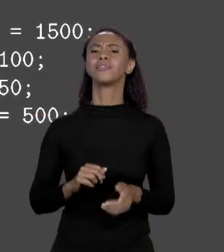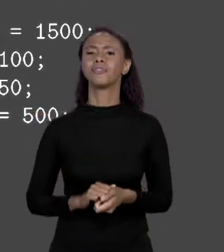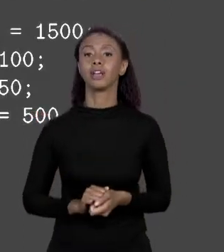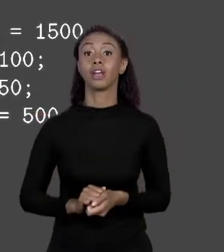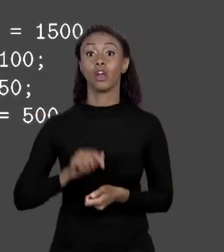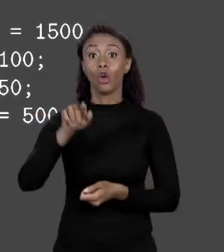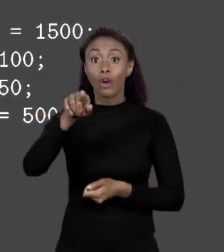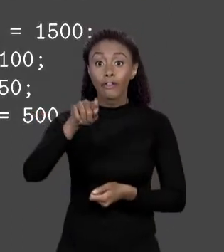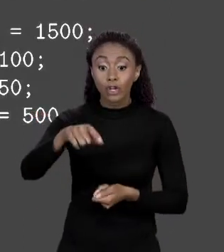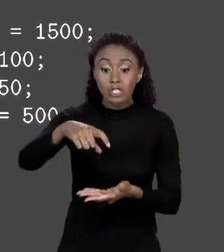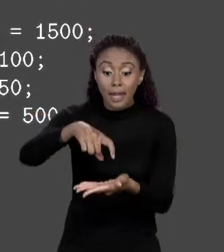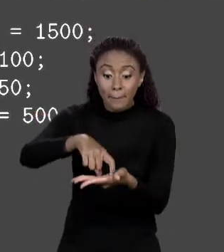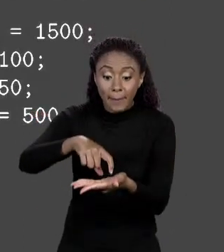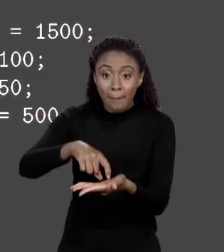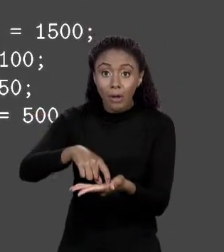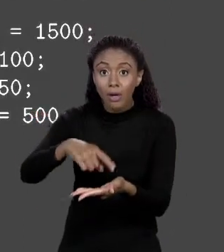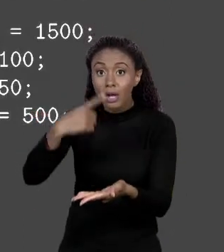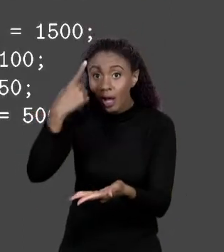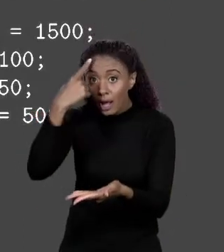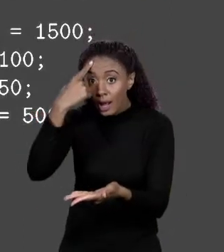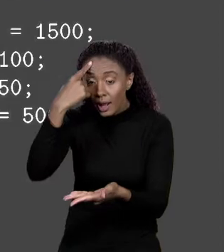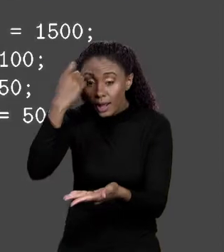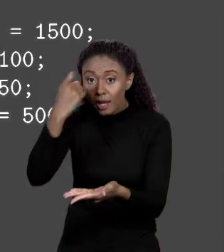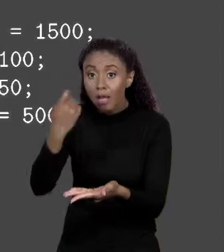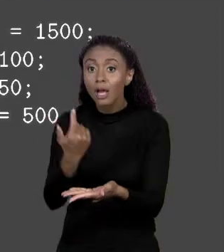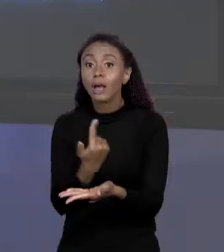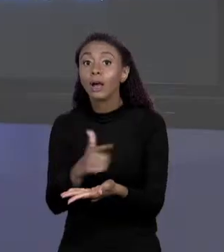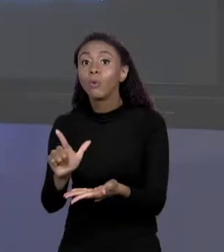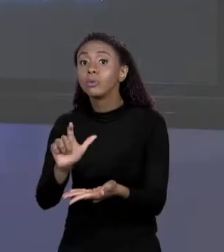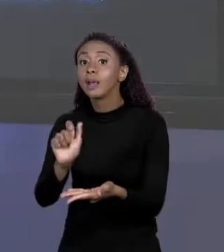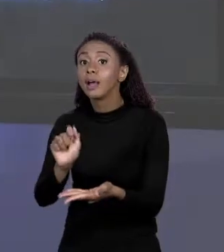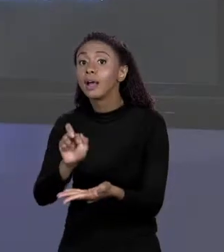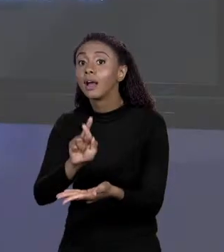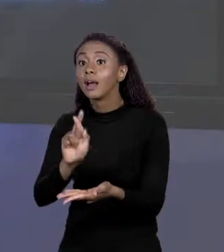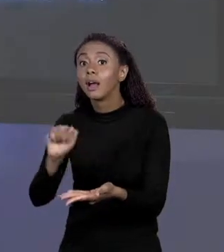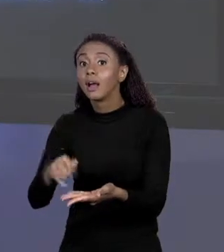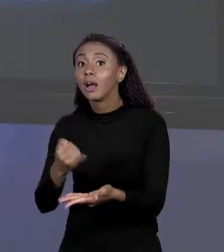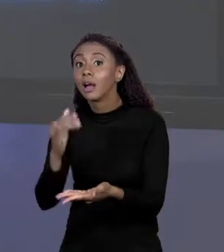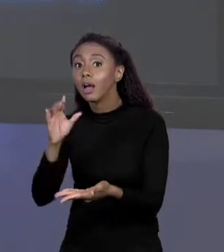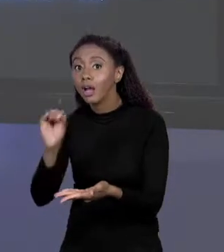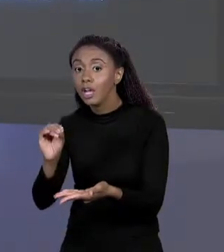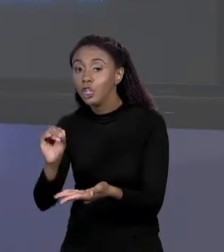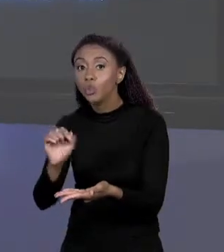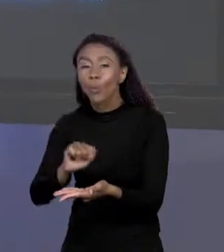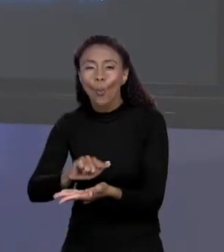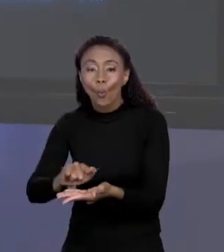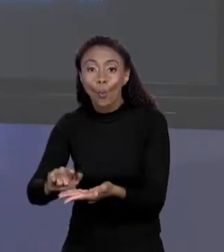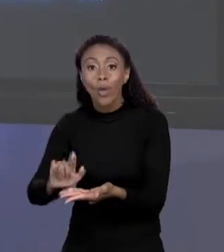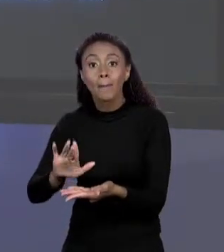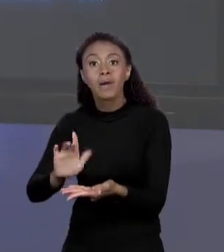ARRANJO SEM ELEMENTOS, MAS QUE CAEM, QUE EU POSSA GUARDAR